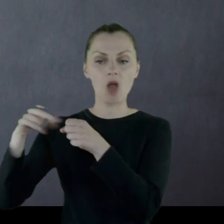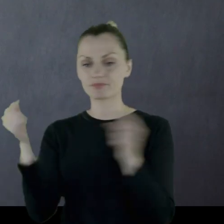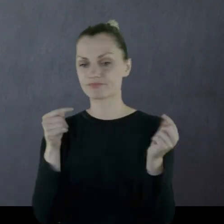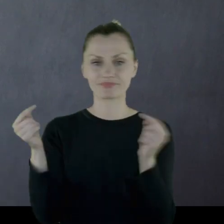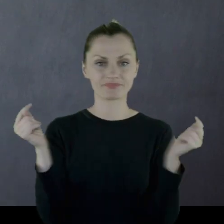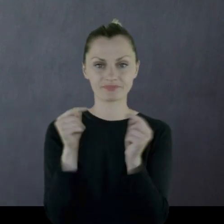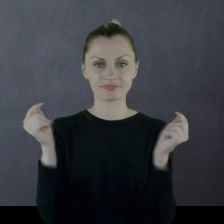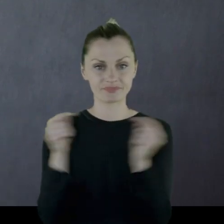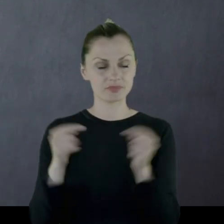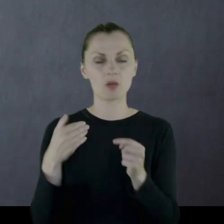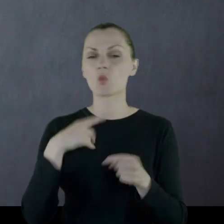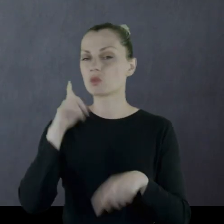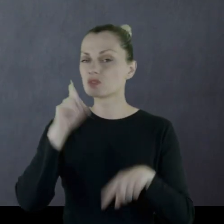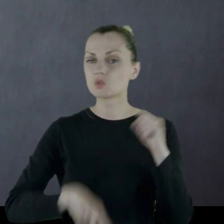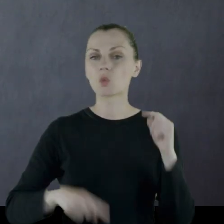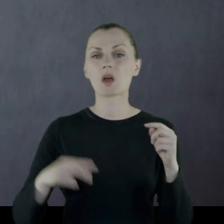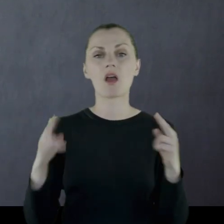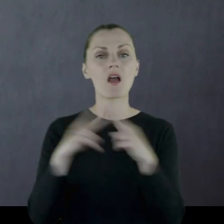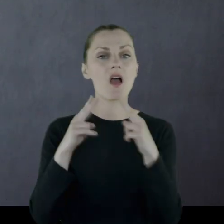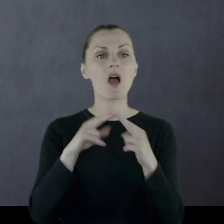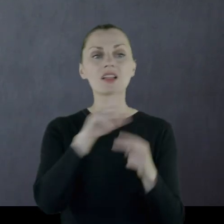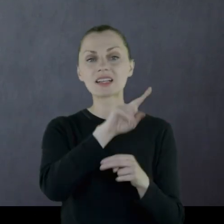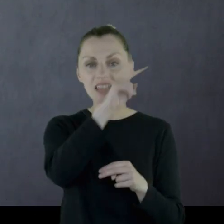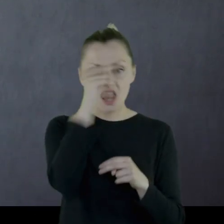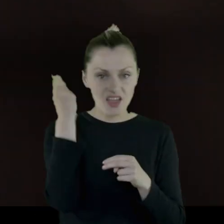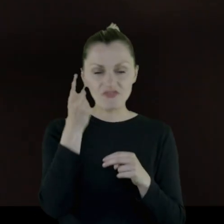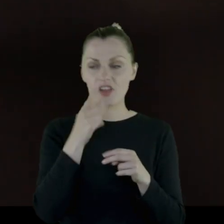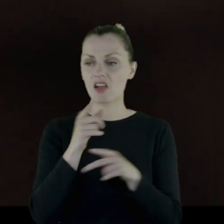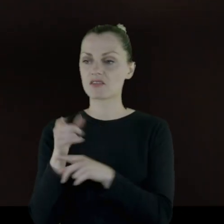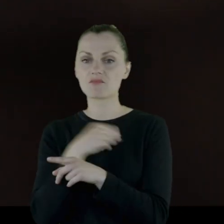więc bardzo zły stosunek Litwinów do polskiego wojska.